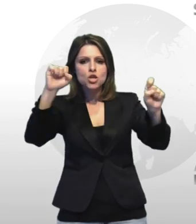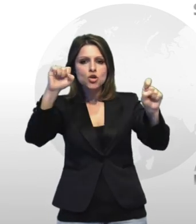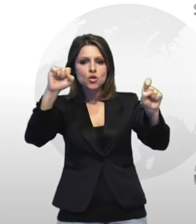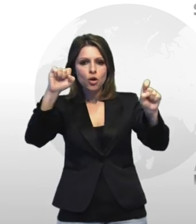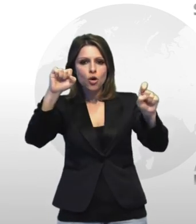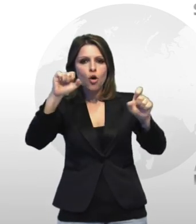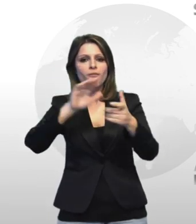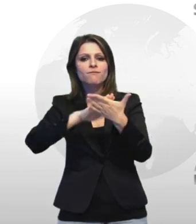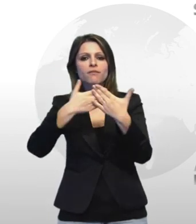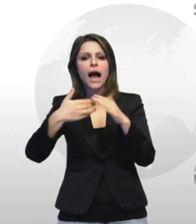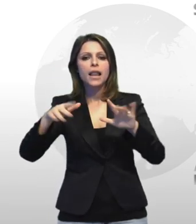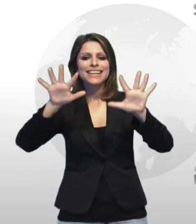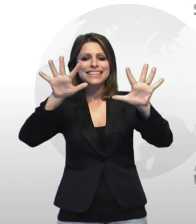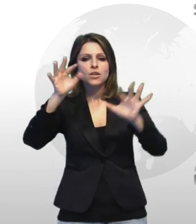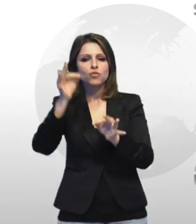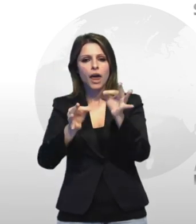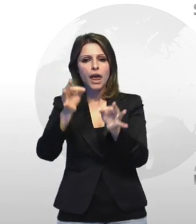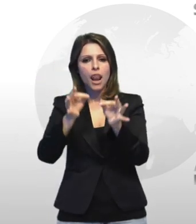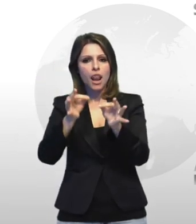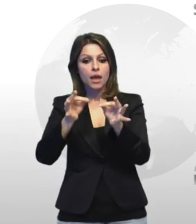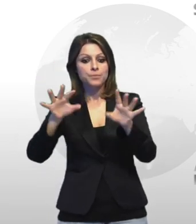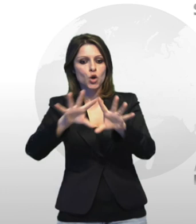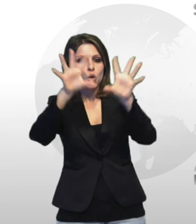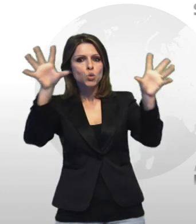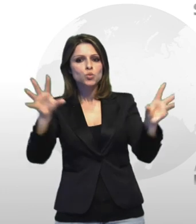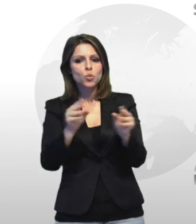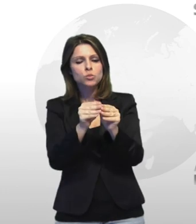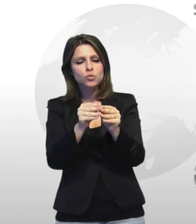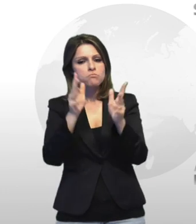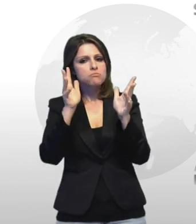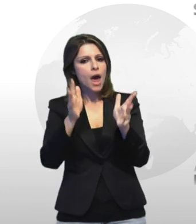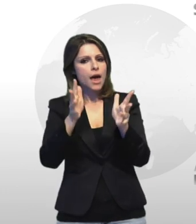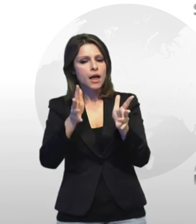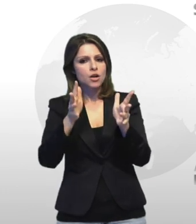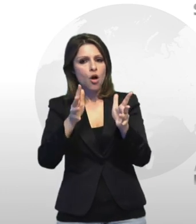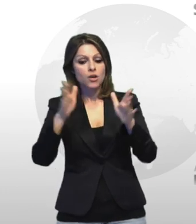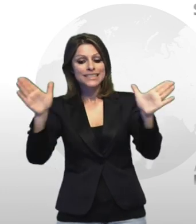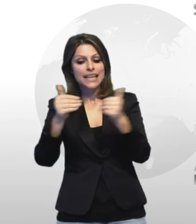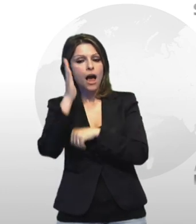il tutto peraltro occulta thor pericolosamente all'interno dell'armadio della stanza da letto